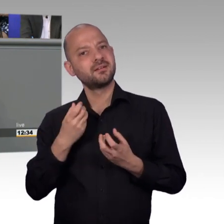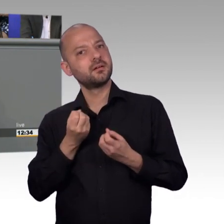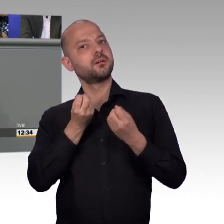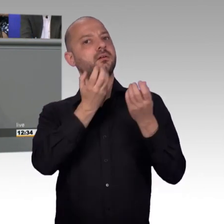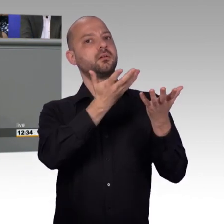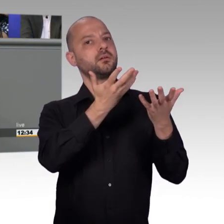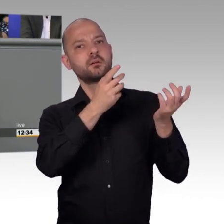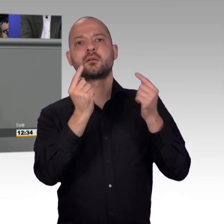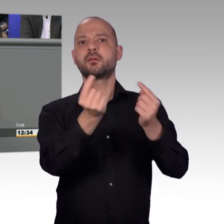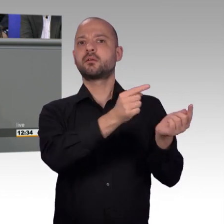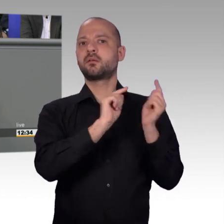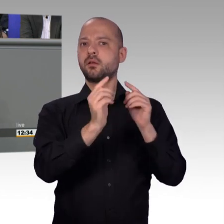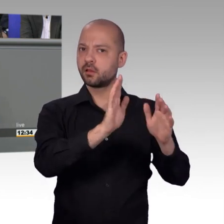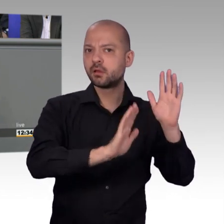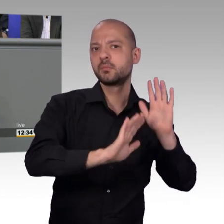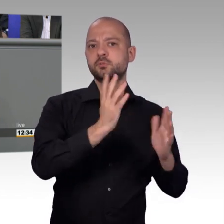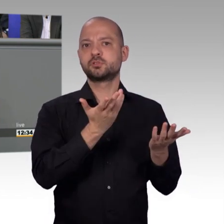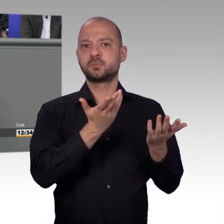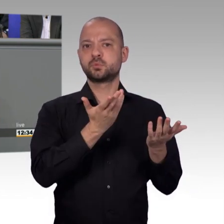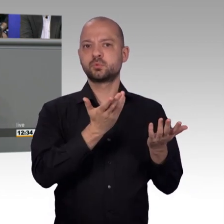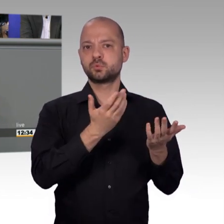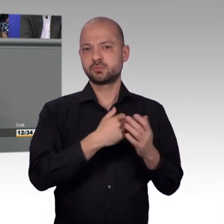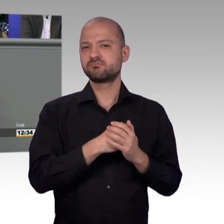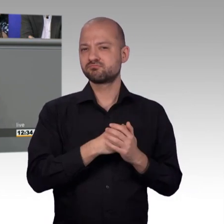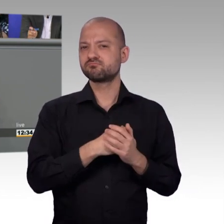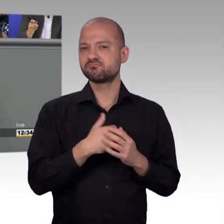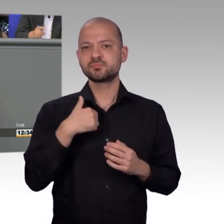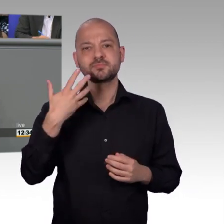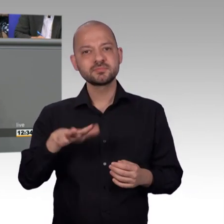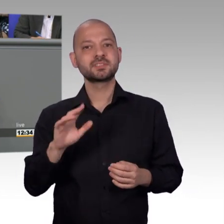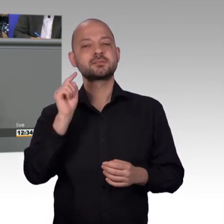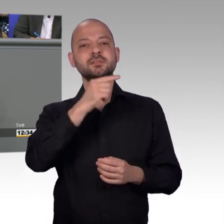Internet bei Open Petition habe ich doch eingereicht und das ist doch ein ganz wichtiges Thema und so und so viele haben mit geschrieben,